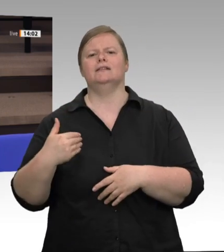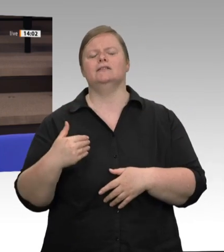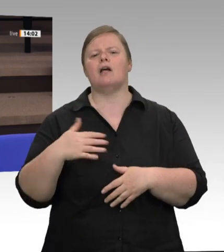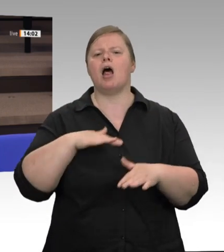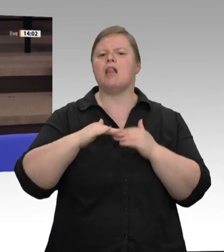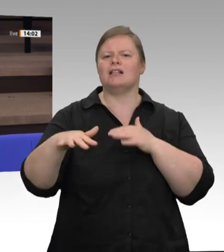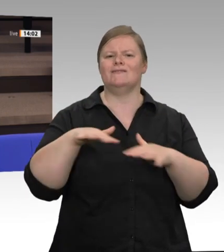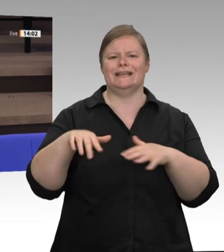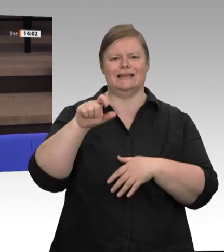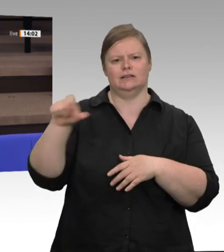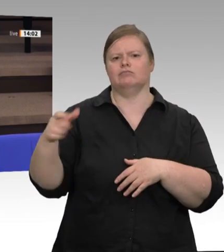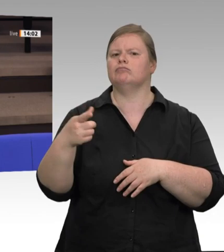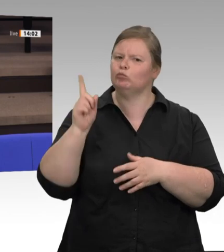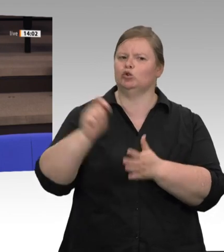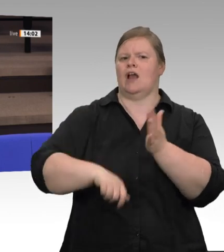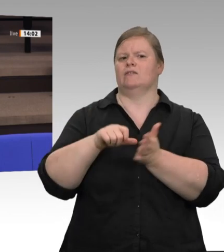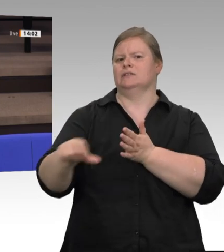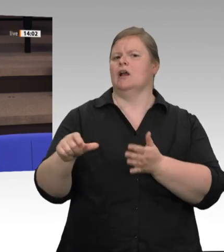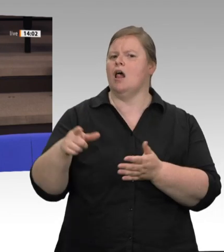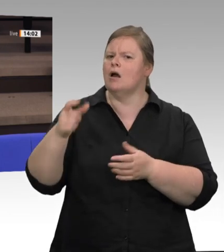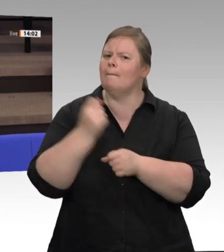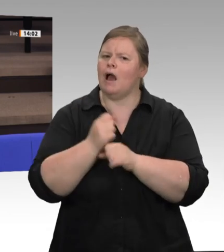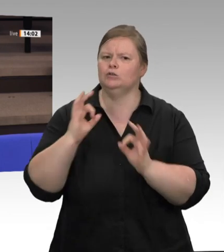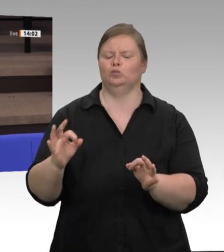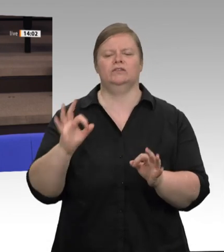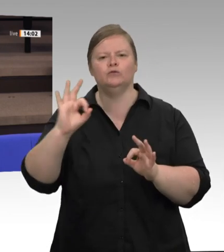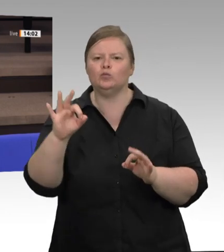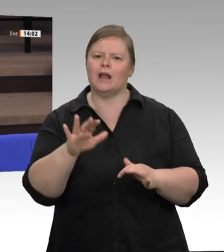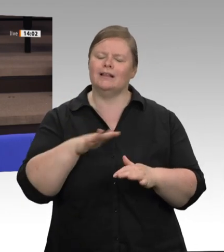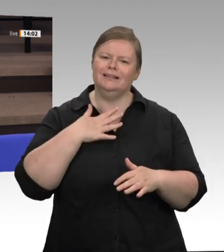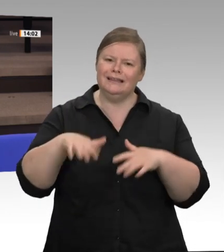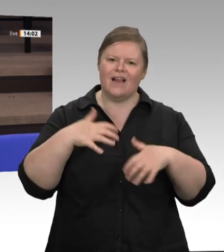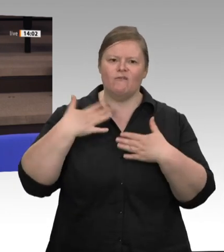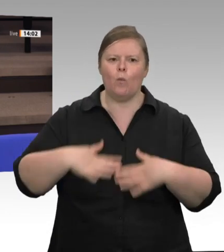30. Juni gesagt – und damit bezog er sich wohl auf die Landesregierung und das Land